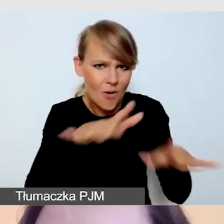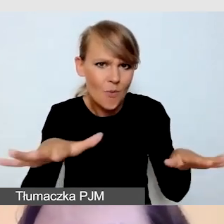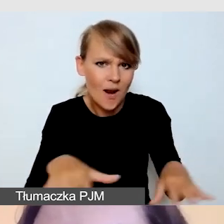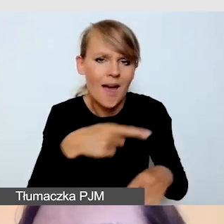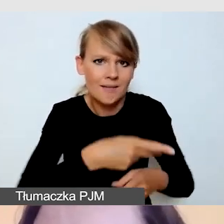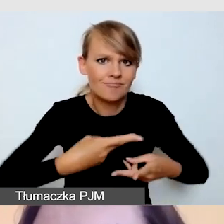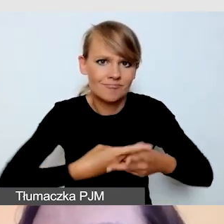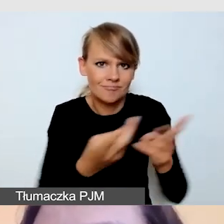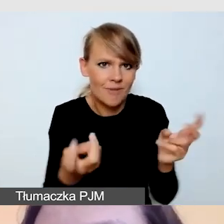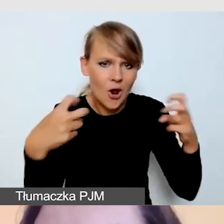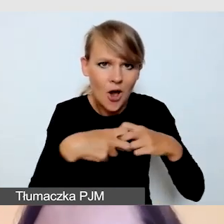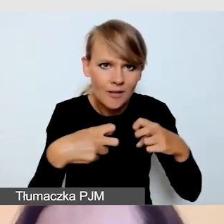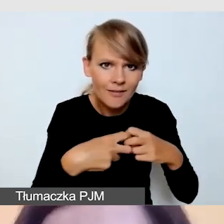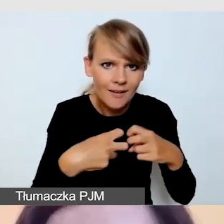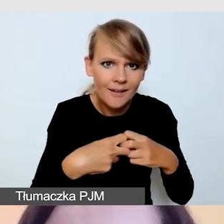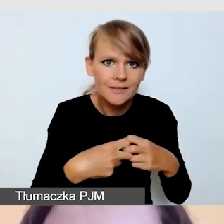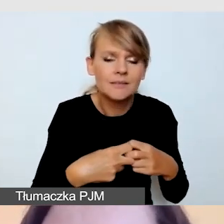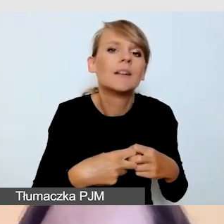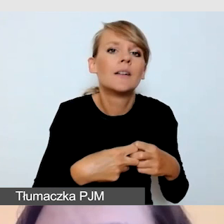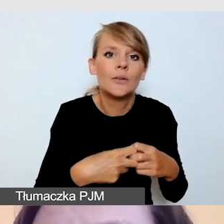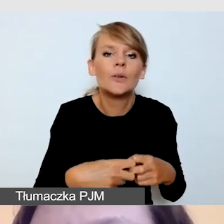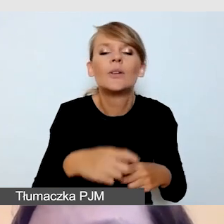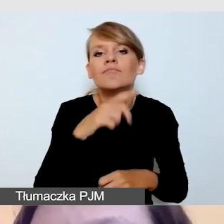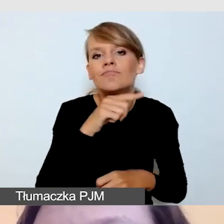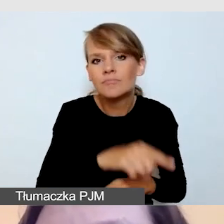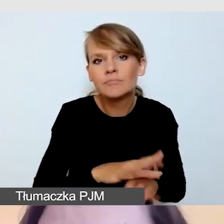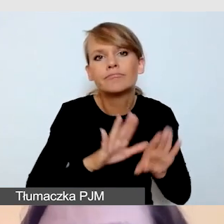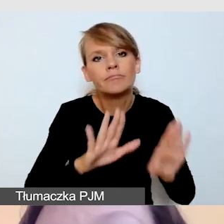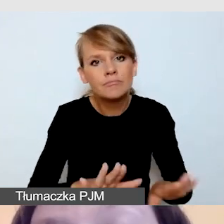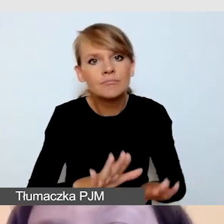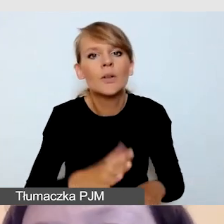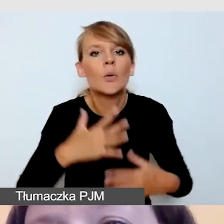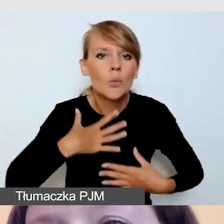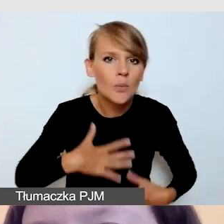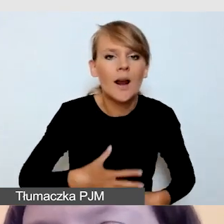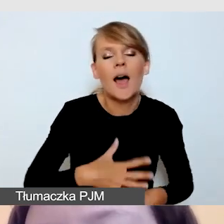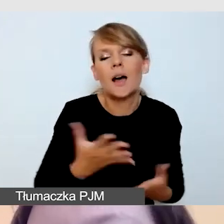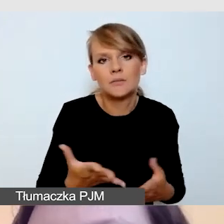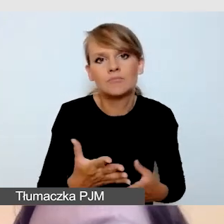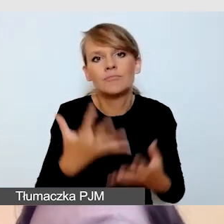i w formie tłumaczenia, stonowane ubranie w ciemnym, jednolitym kolorze